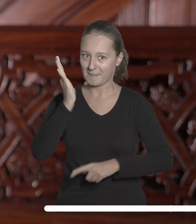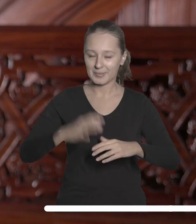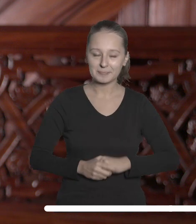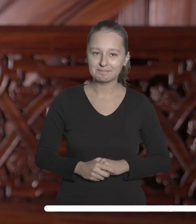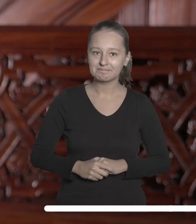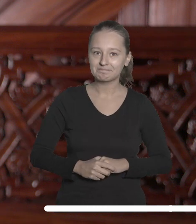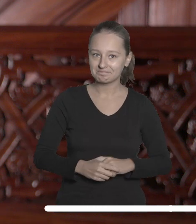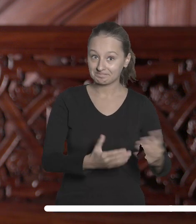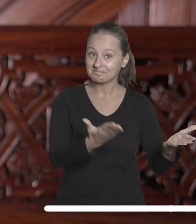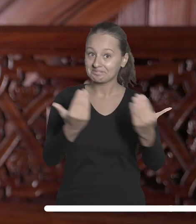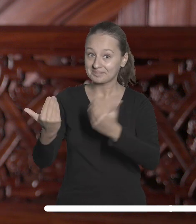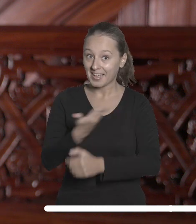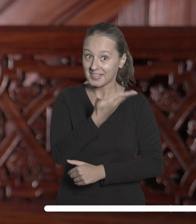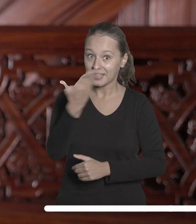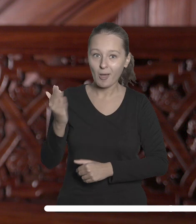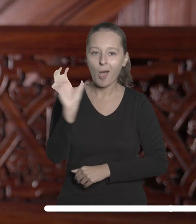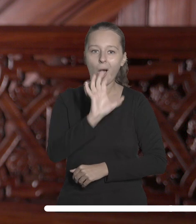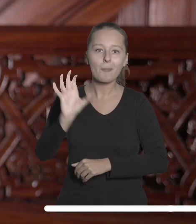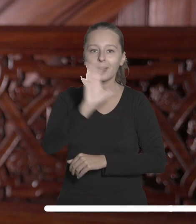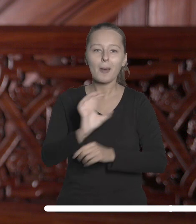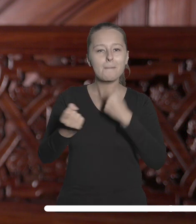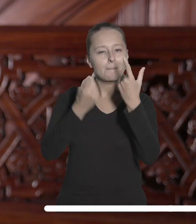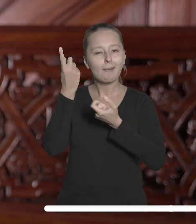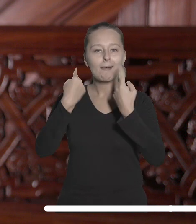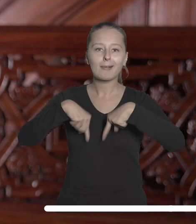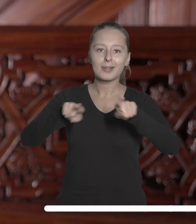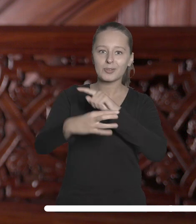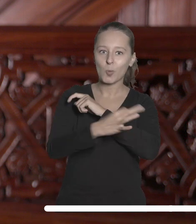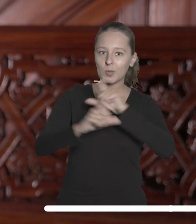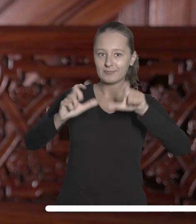Zachęcam Państwa do śledzenia inicjatyw realizowanych przez Uniwersytet Łódzki w